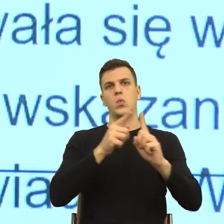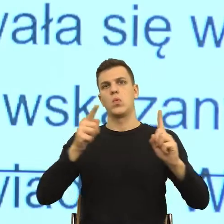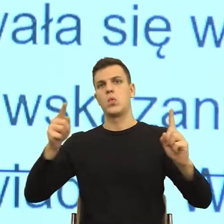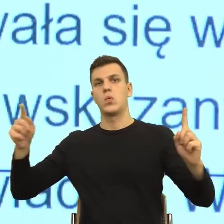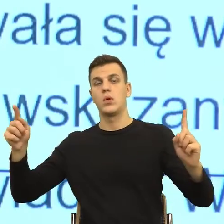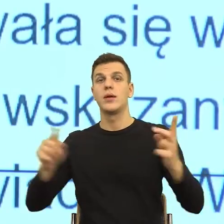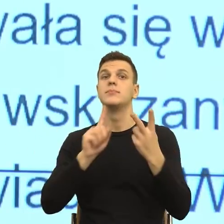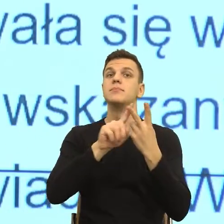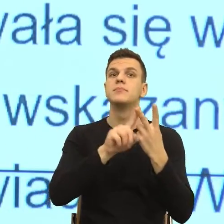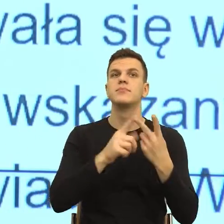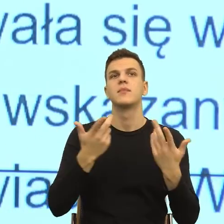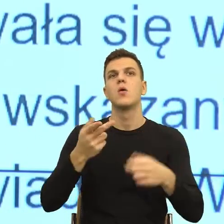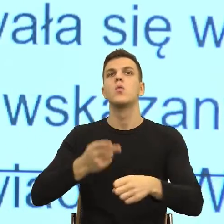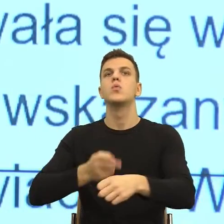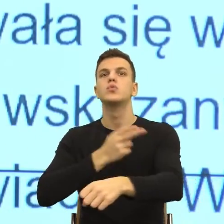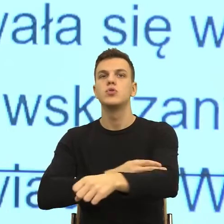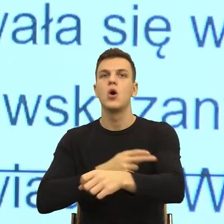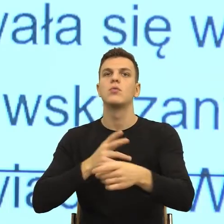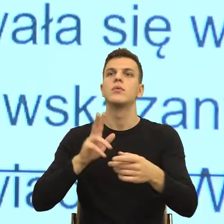która zrzuca ze sceny zdarzeń osobę odpowiedzialną.